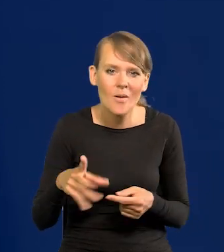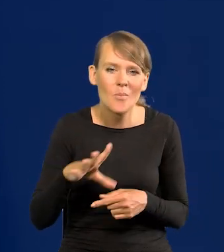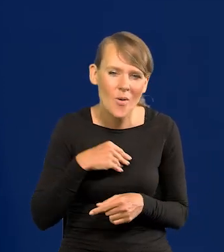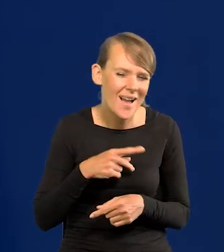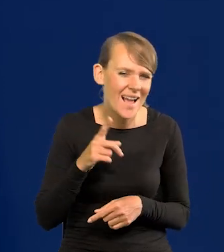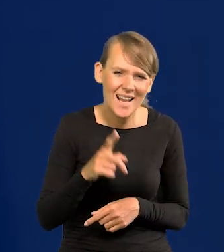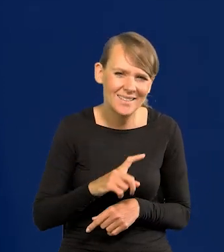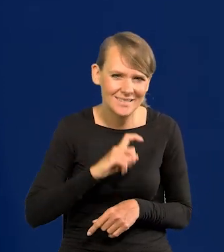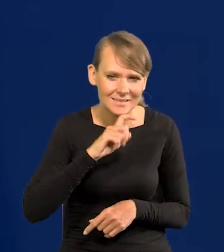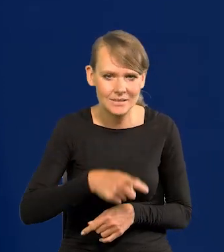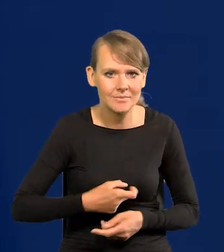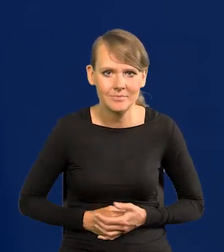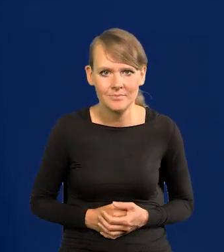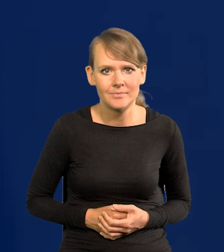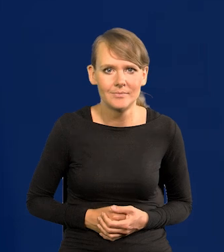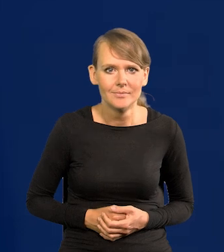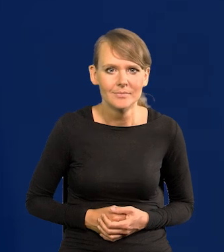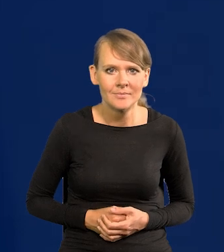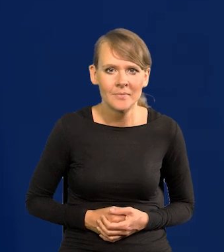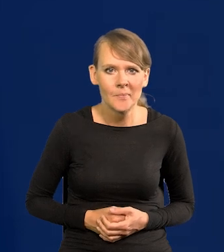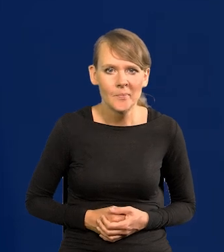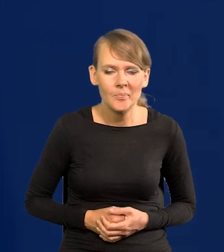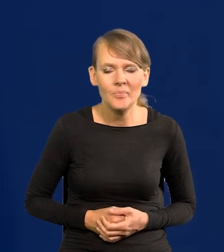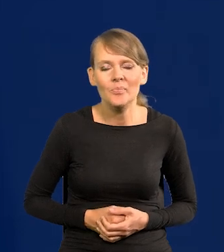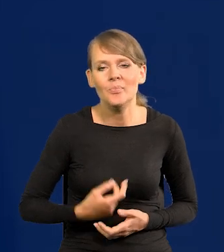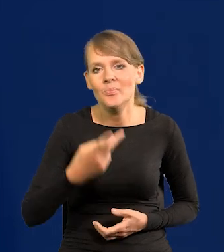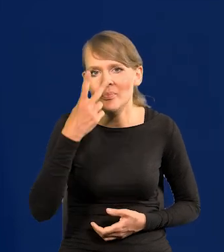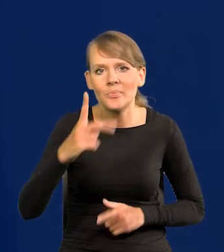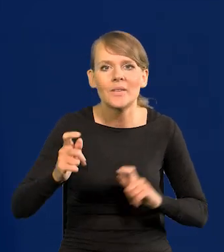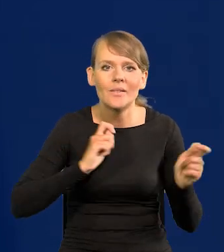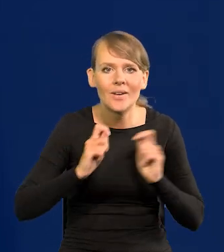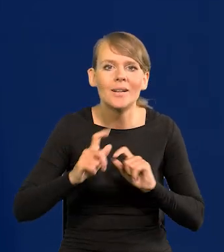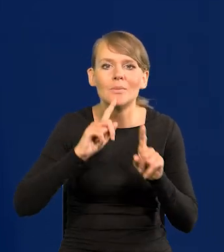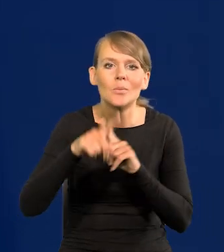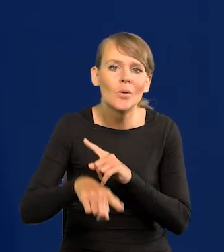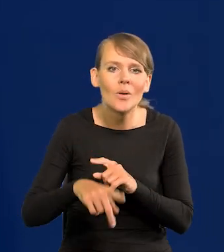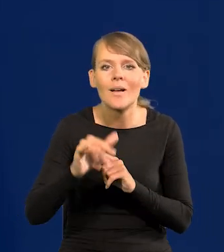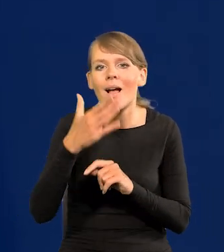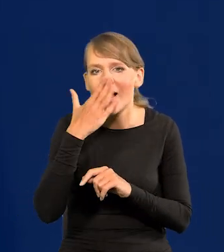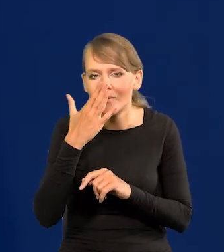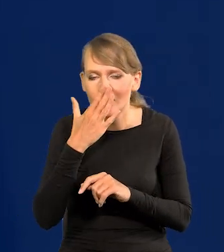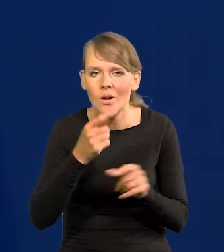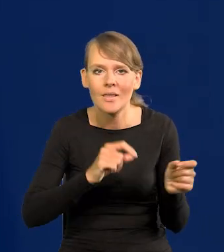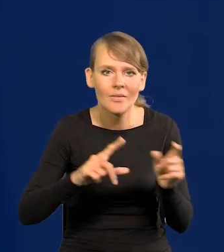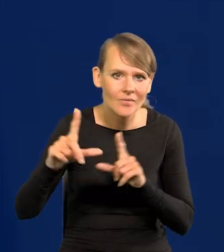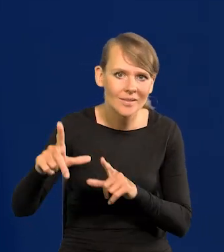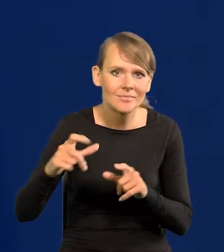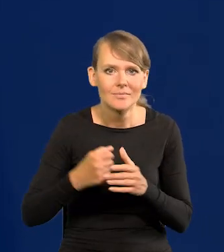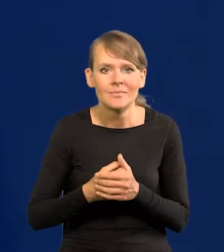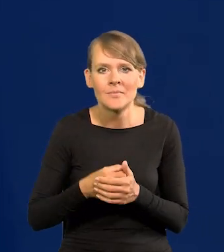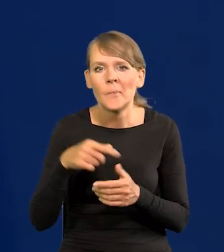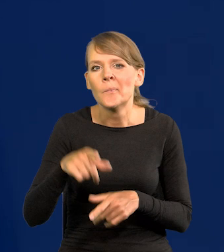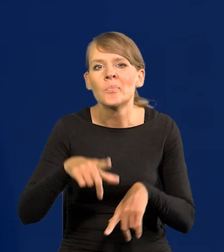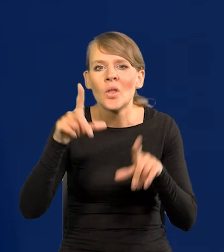ale nieprawdopodobne. Także zobaczymy po wakacjach jak będzie wyglądać inflacja i te obniżki.